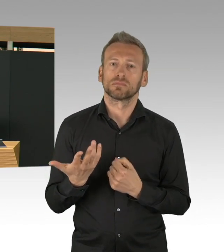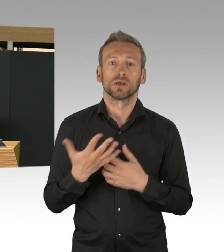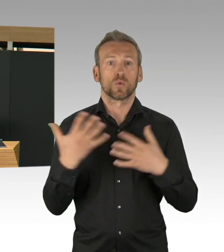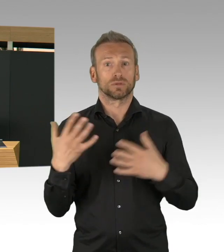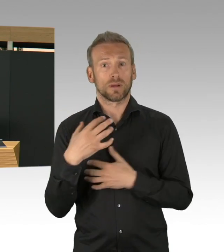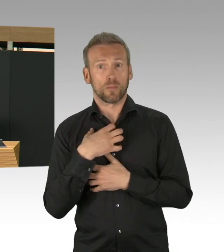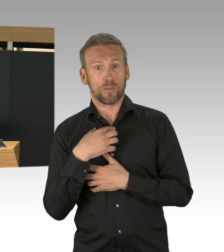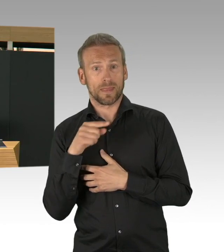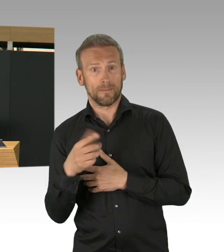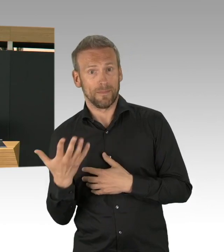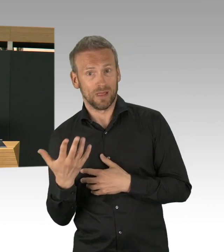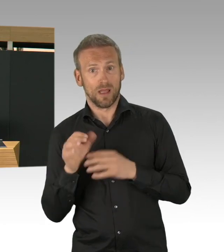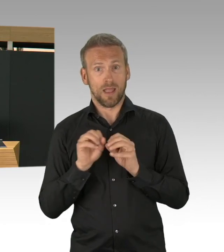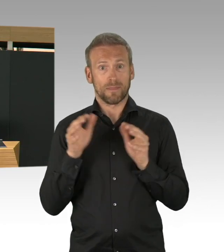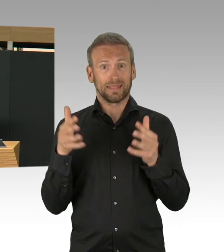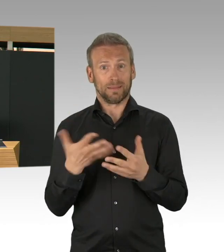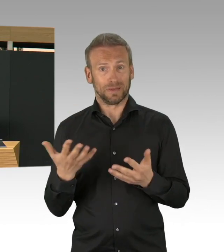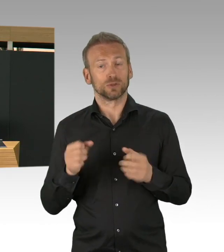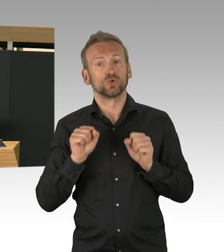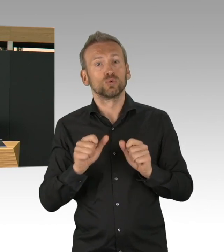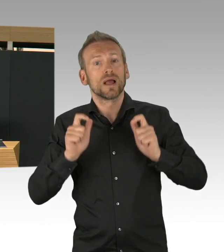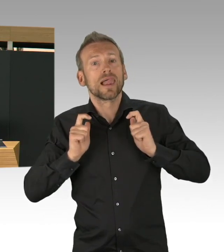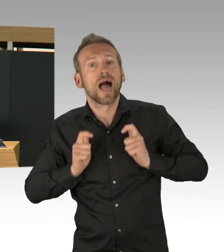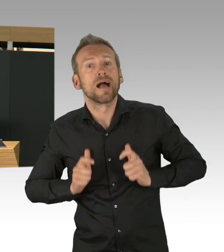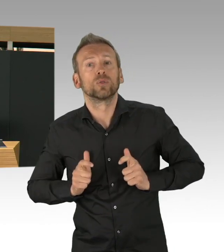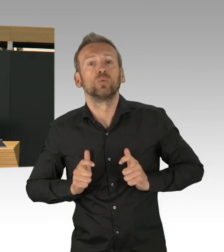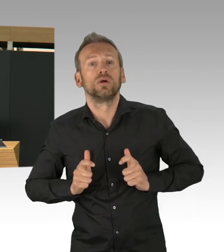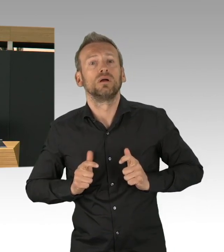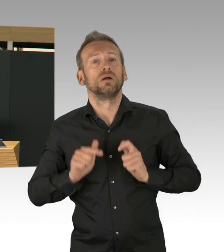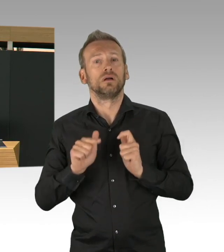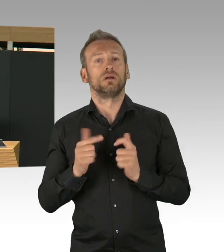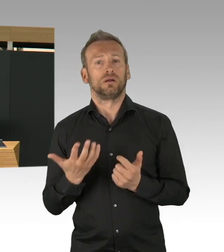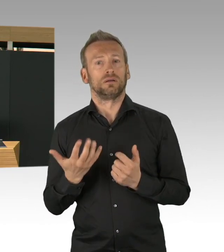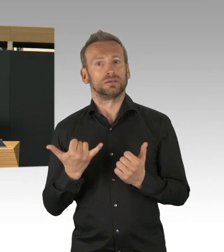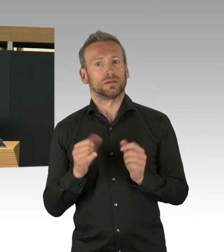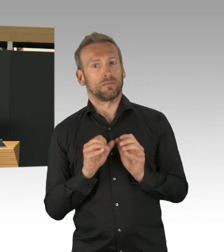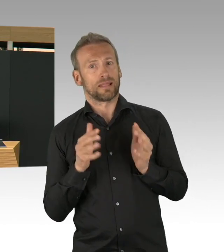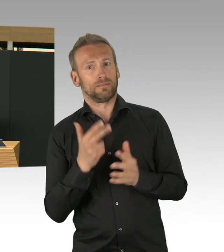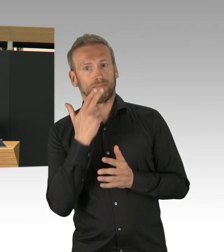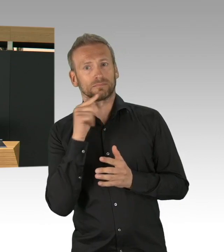aber auch ambulante Pflegedienste verteilt werden. Meine Damen und Herren, die Intensivbettkapazitäten,